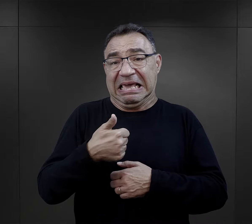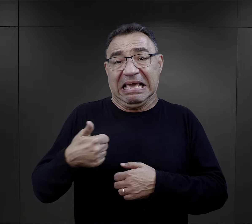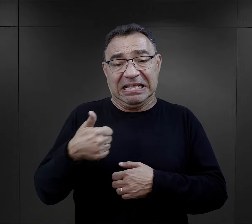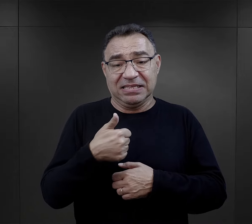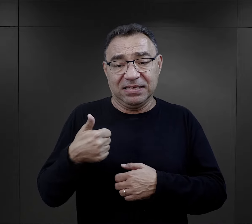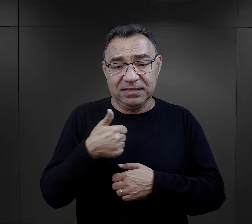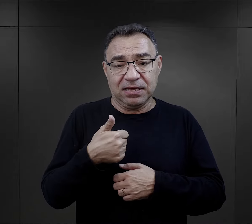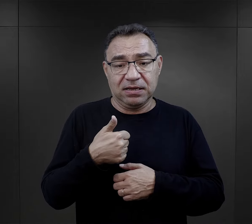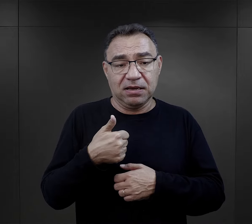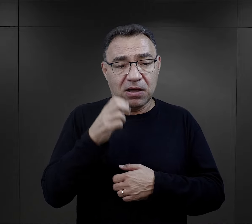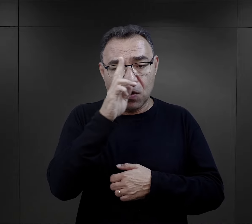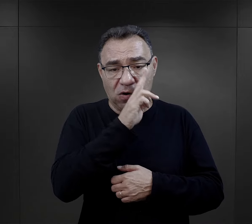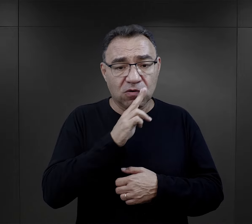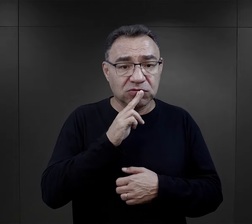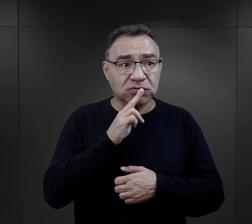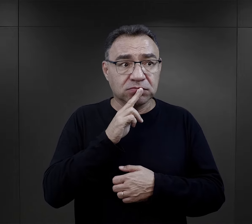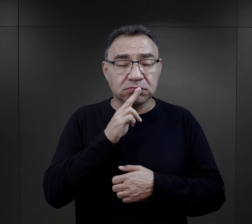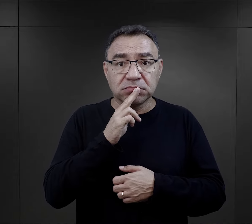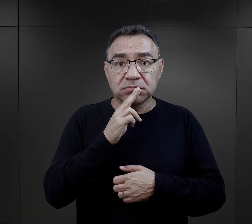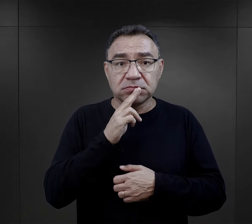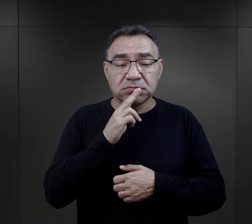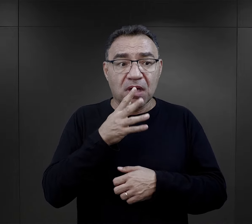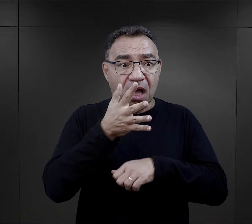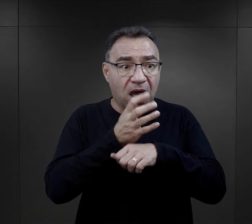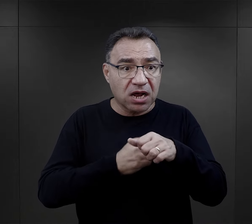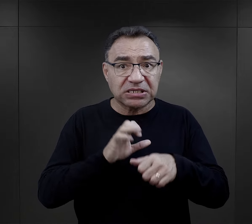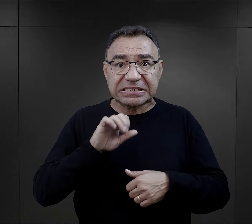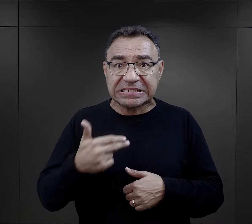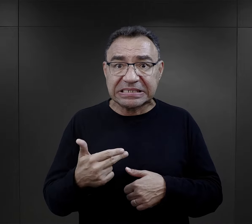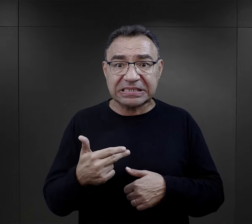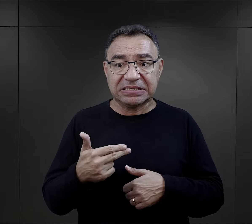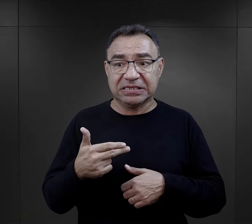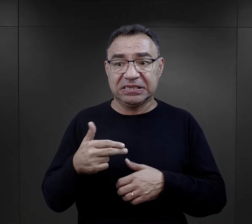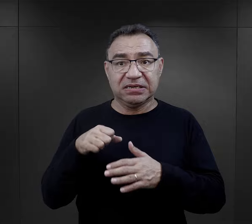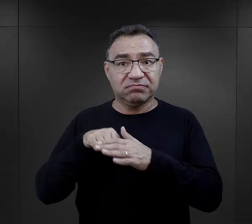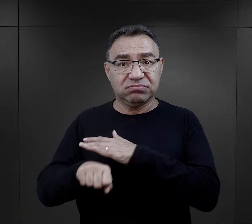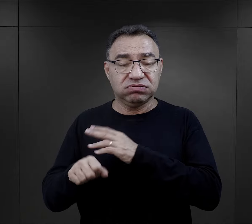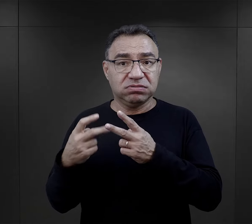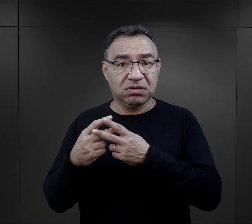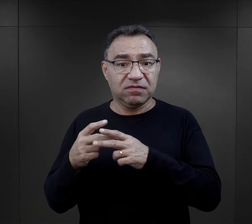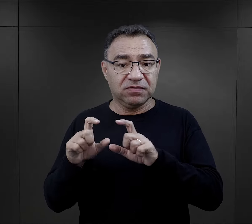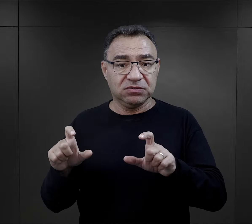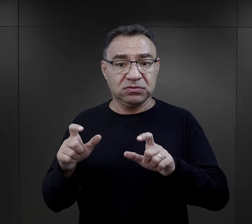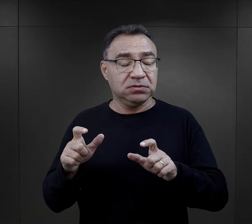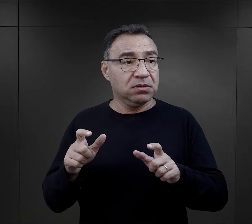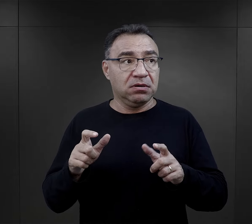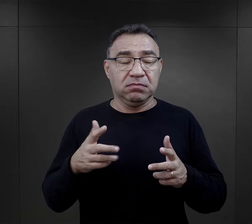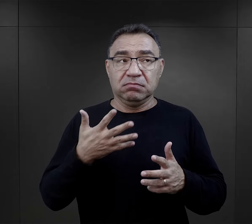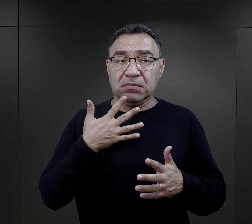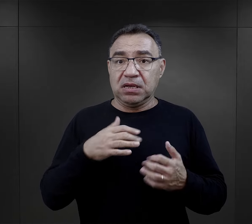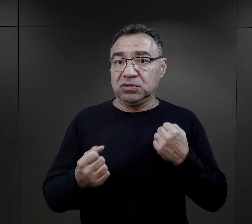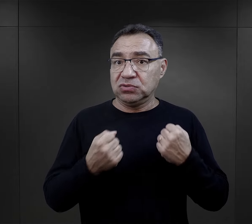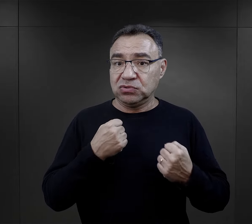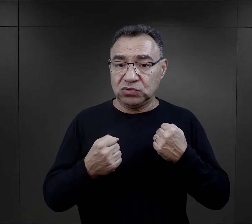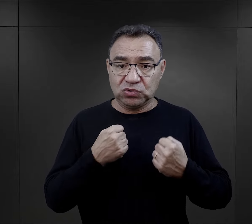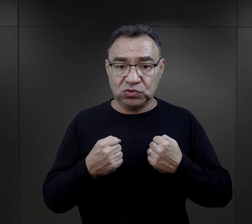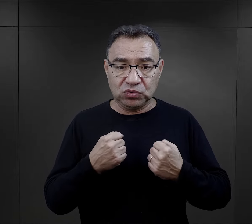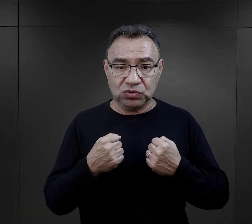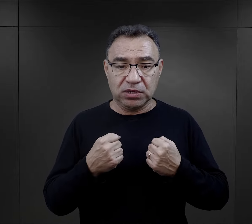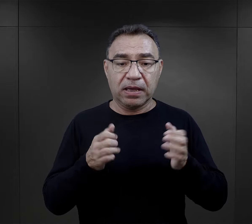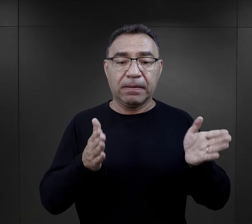był jedynakiem, więc dla rodziców aresztowanie syna i osadzenie go w obozie też było rzeczą bardzo trudną.